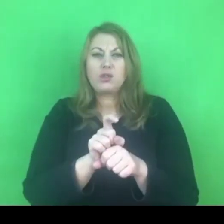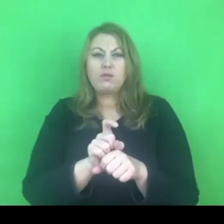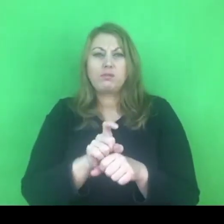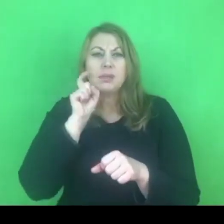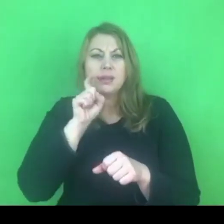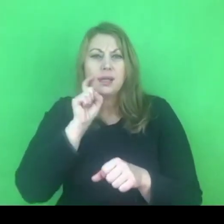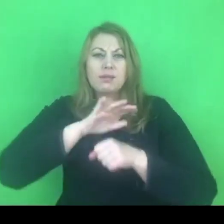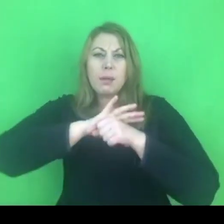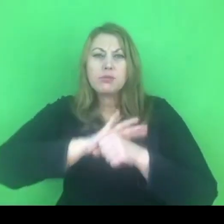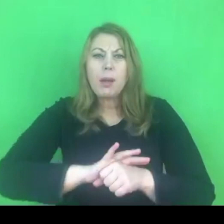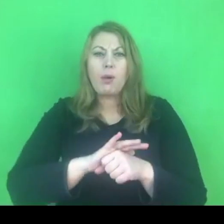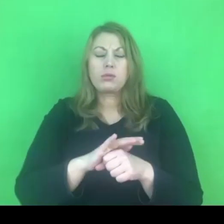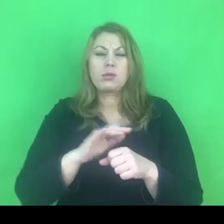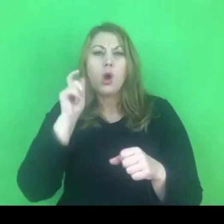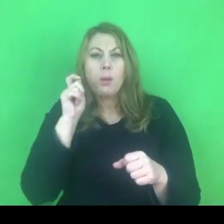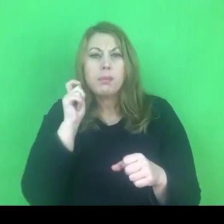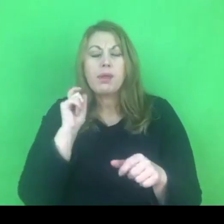i też przeciwdziałanie przemocy domowej.